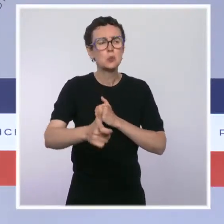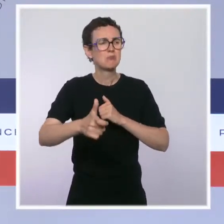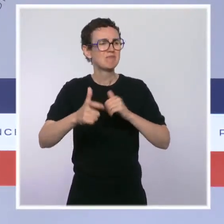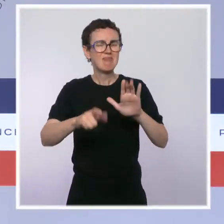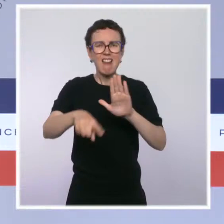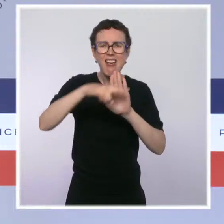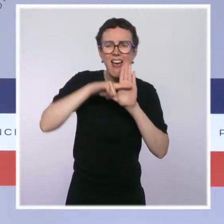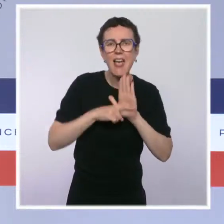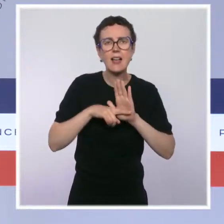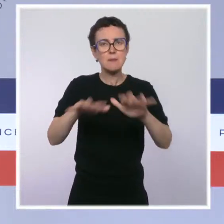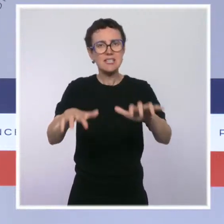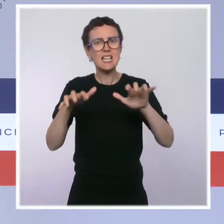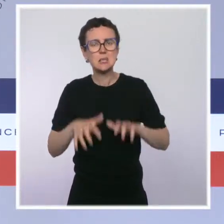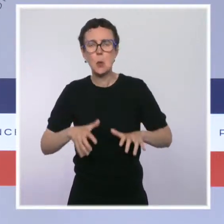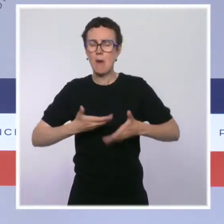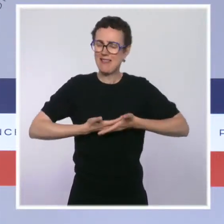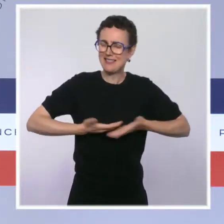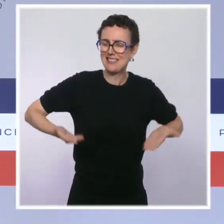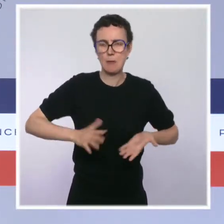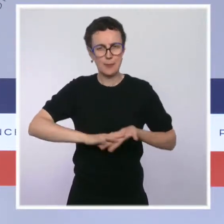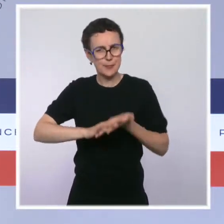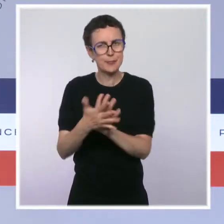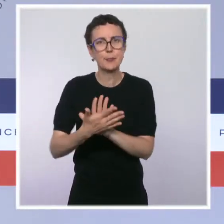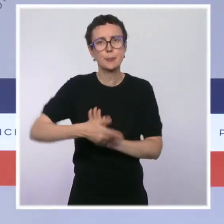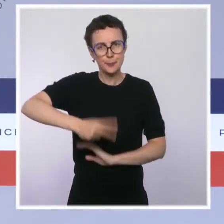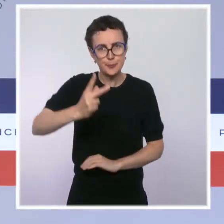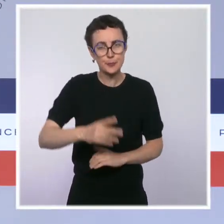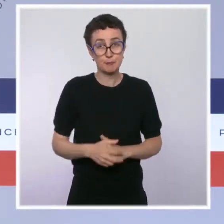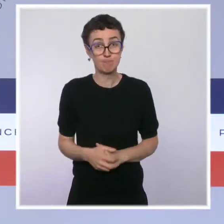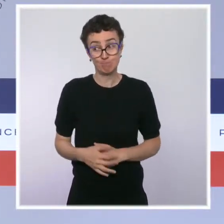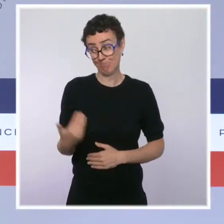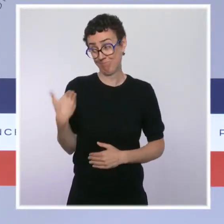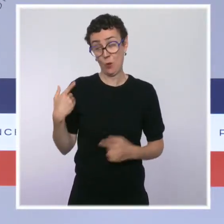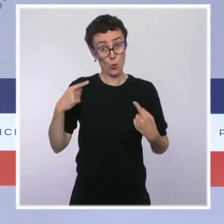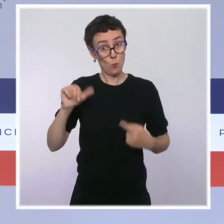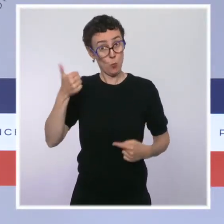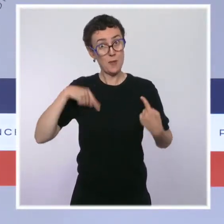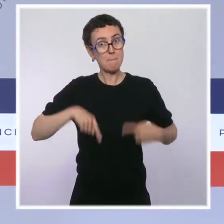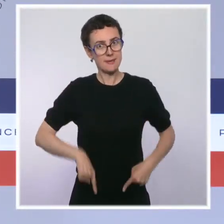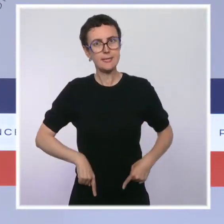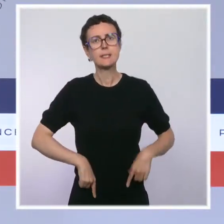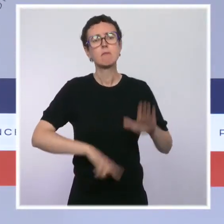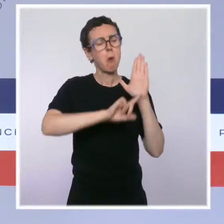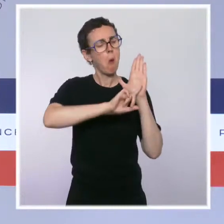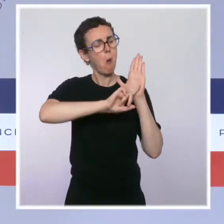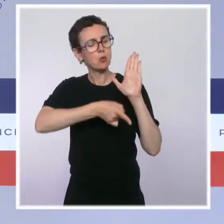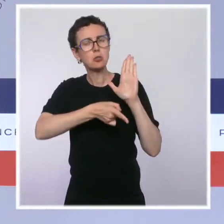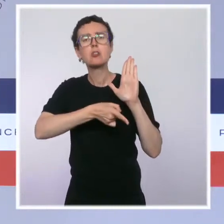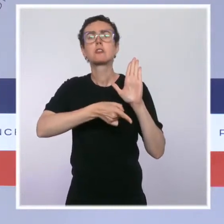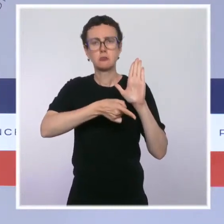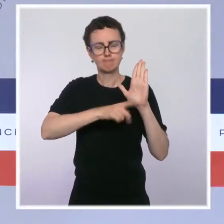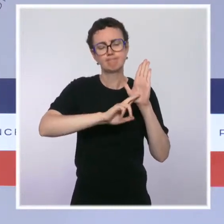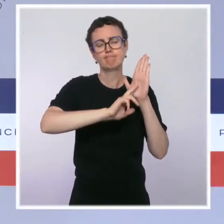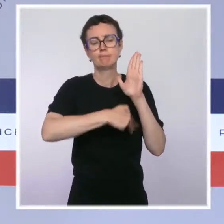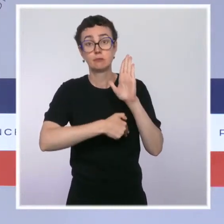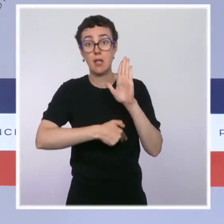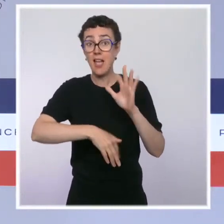Le premier ministre a présenté un projet de loi ratifiant une ordonnance relative au financement de la formation professionnelle et de l'apprentissage.